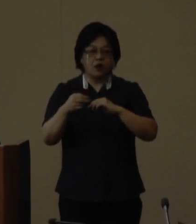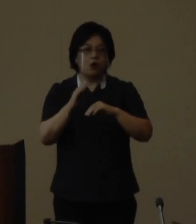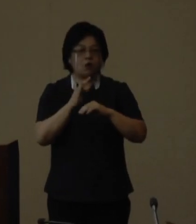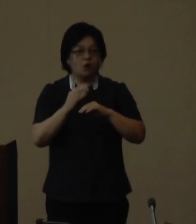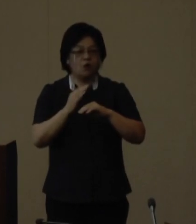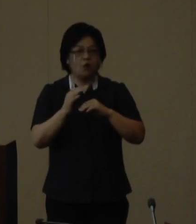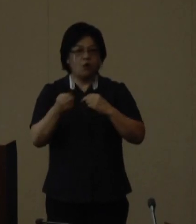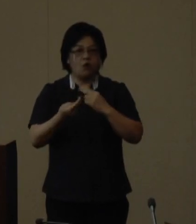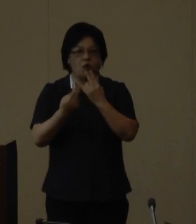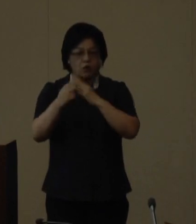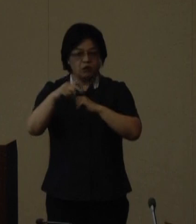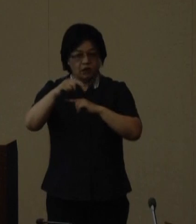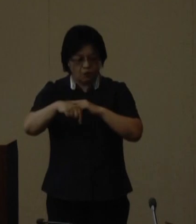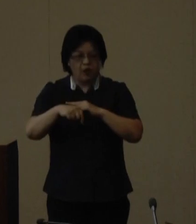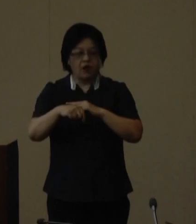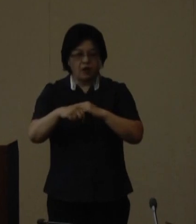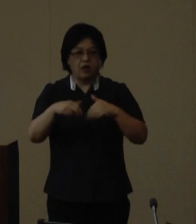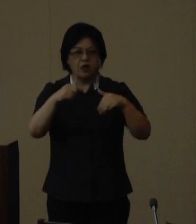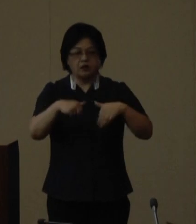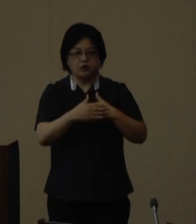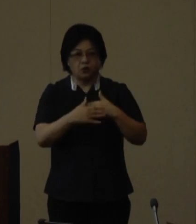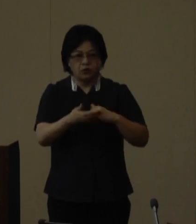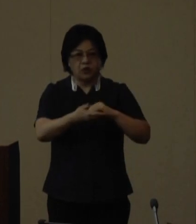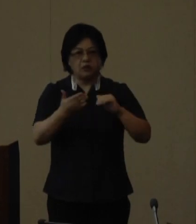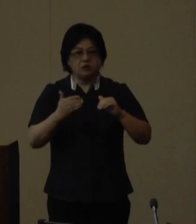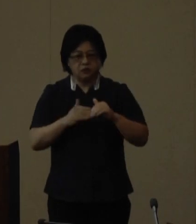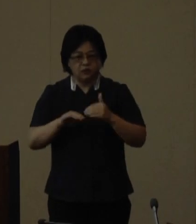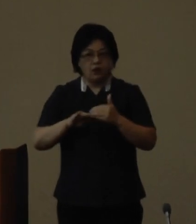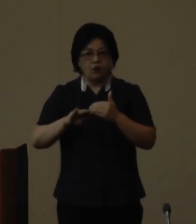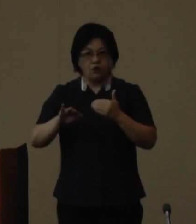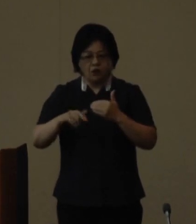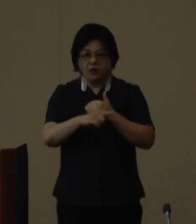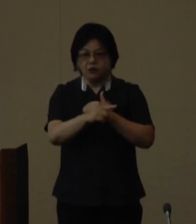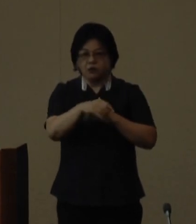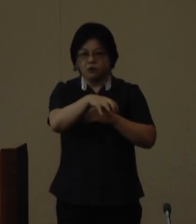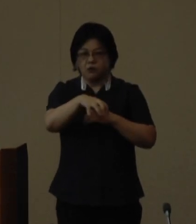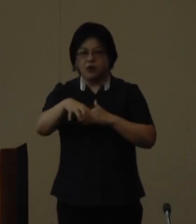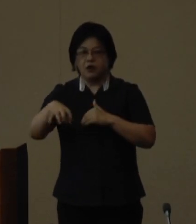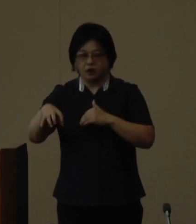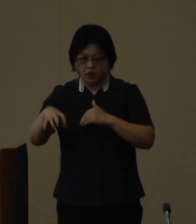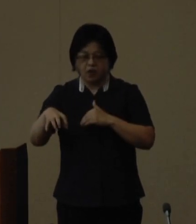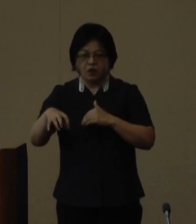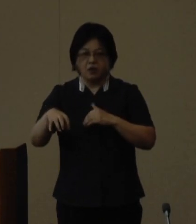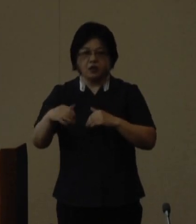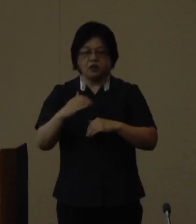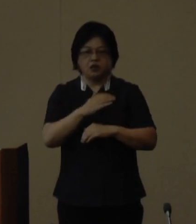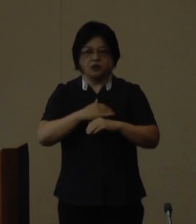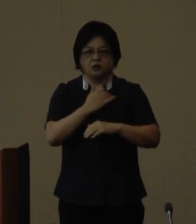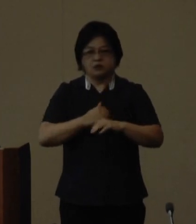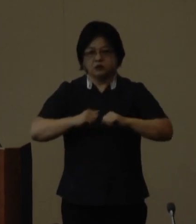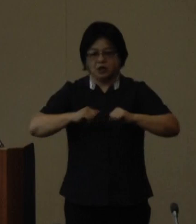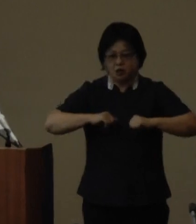及び西表島が希少な固有種が数多く生息生育する 生物多様性に富んだ地域として